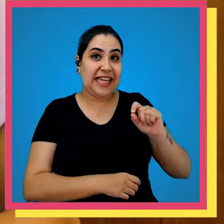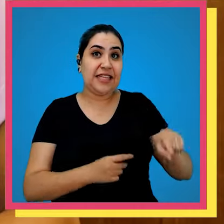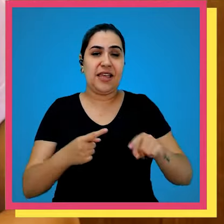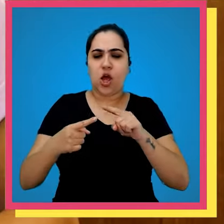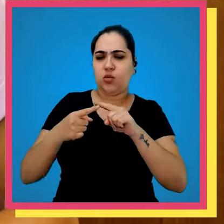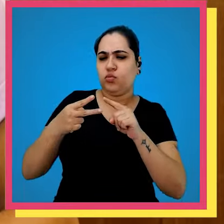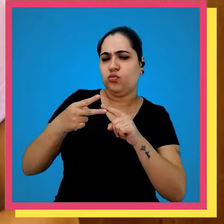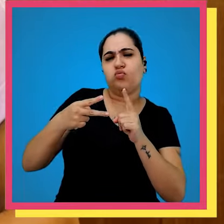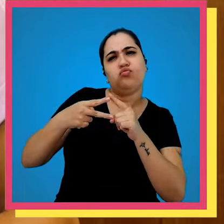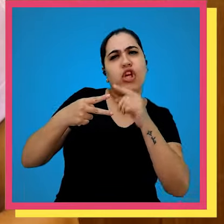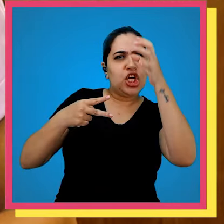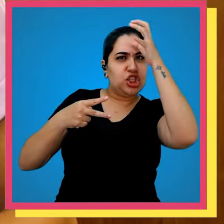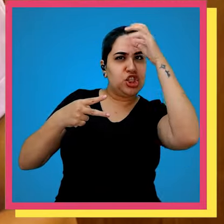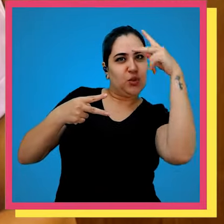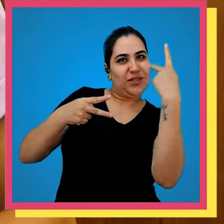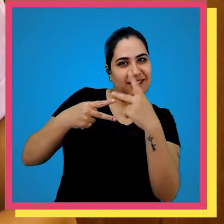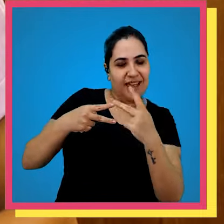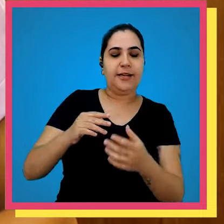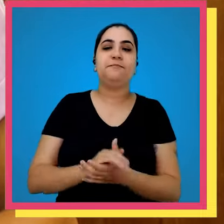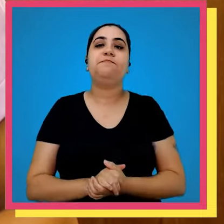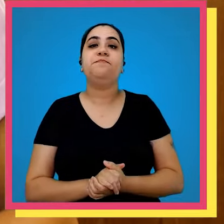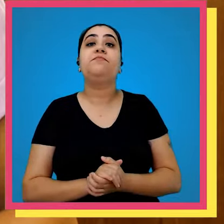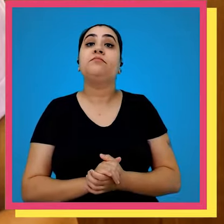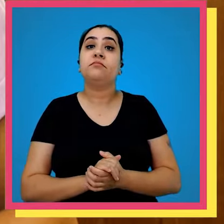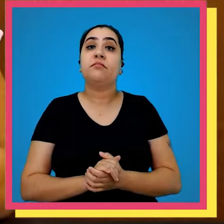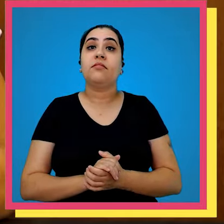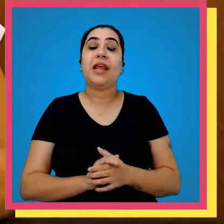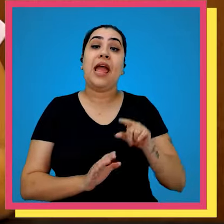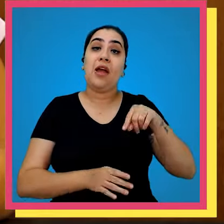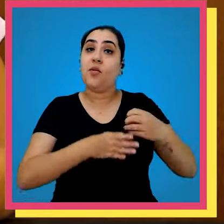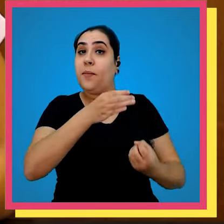de um dos tios de um dos fundadores aqui do grupo editorial Record e foi ali que foram